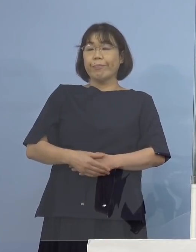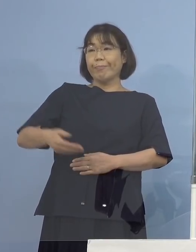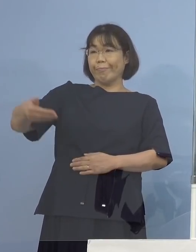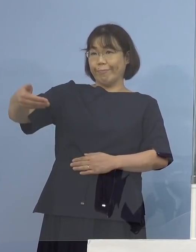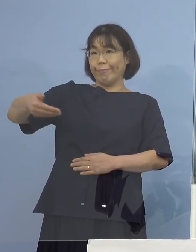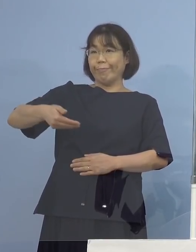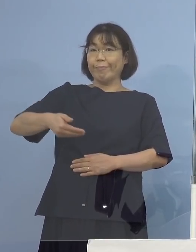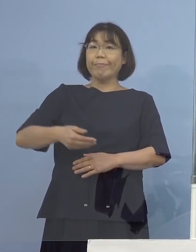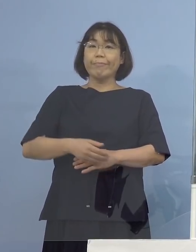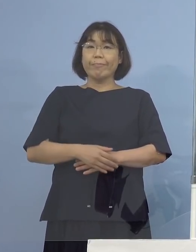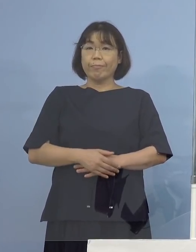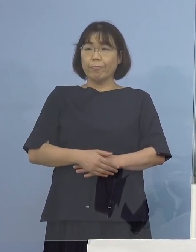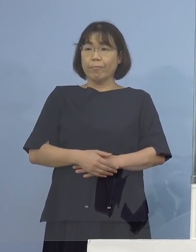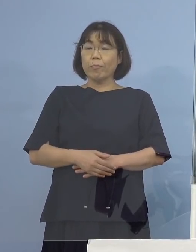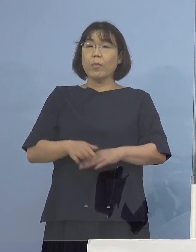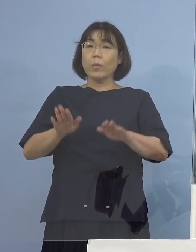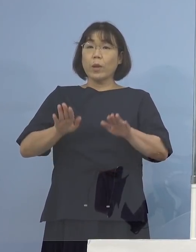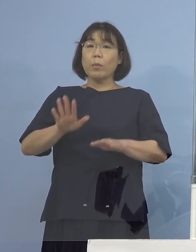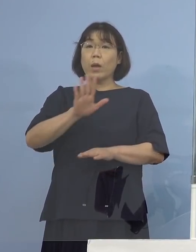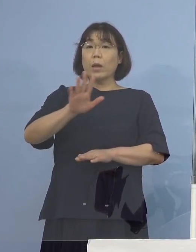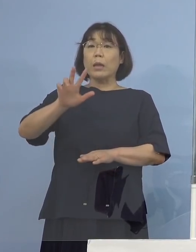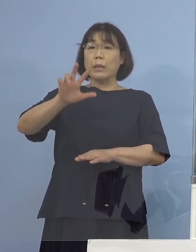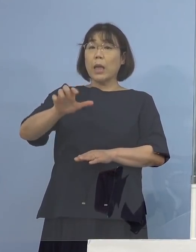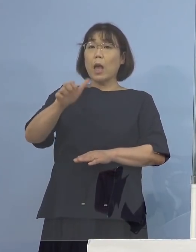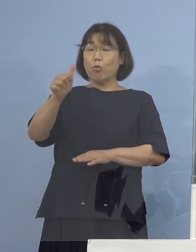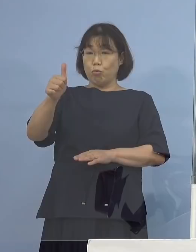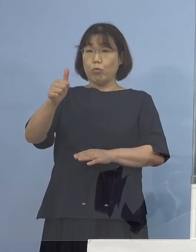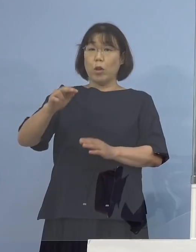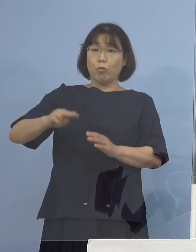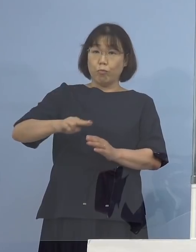（徳島新聞社） 今のデルタ株の質問に関連してですけれども